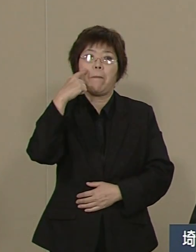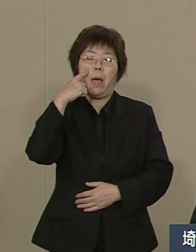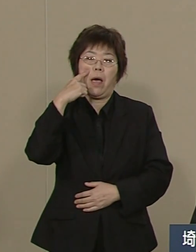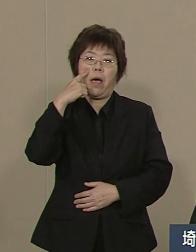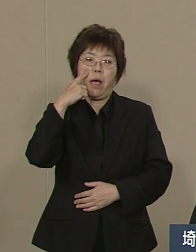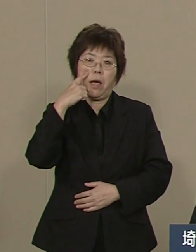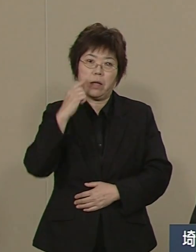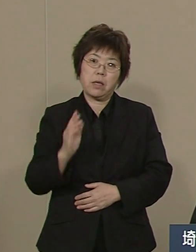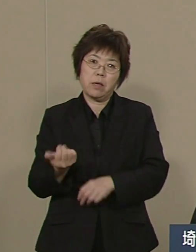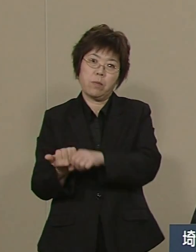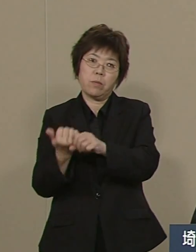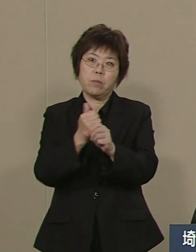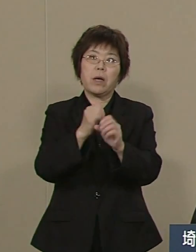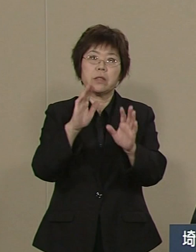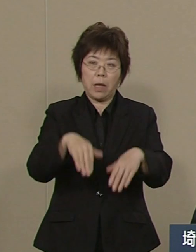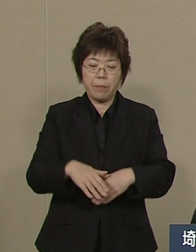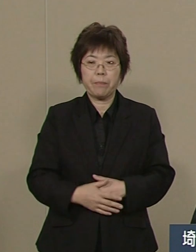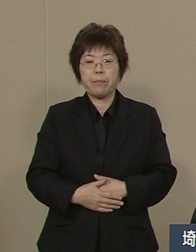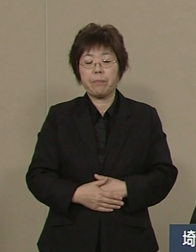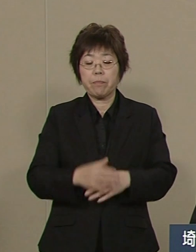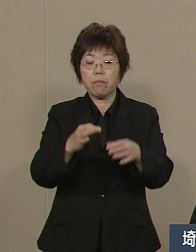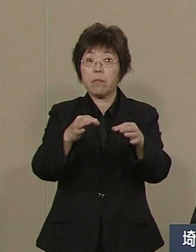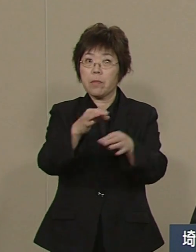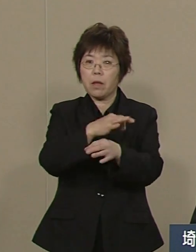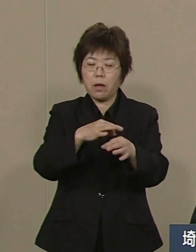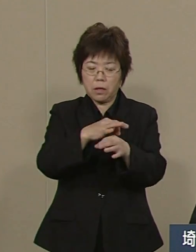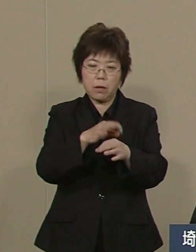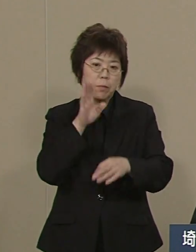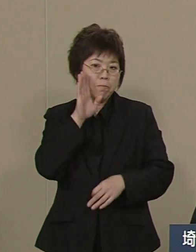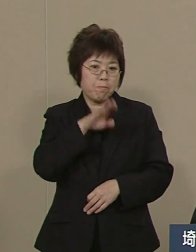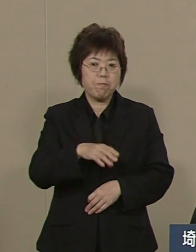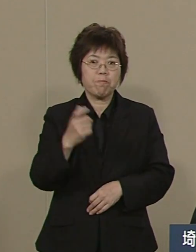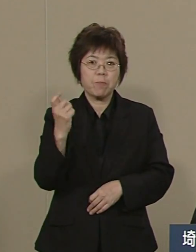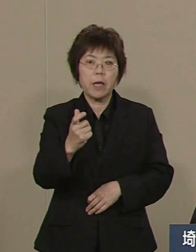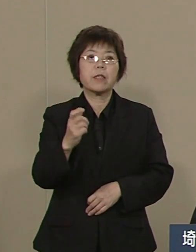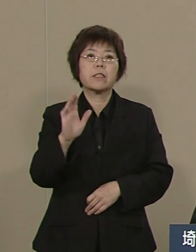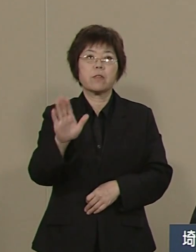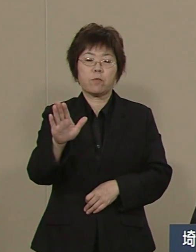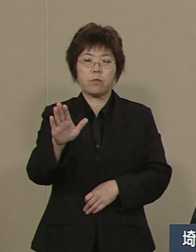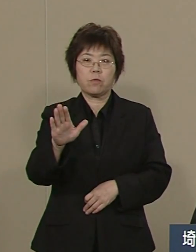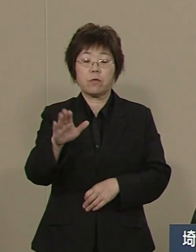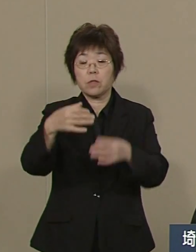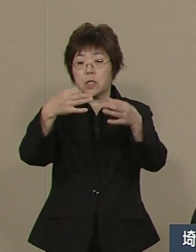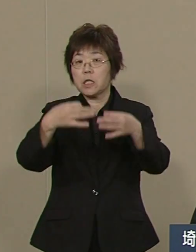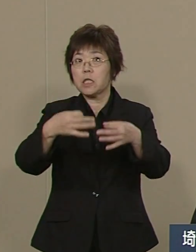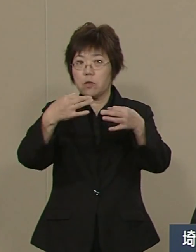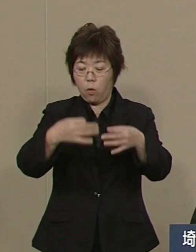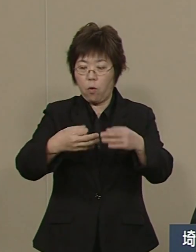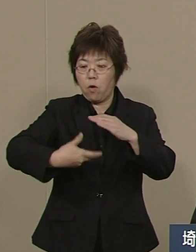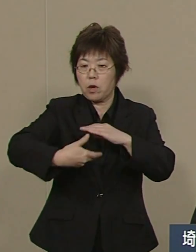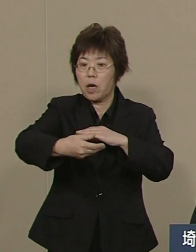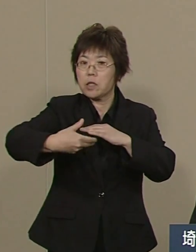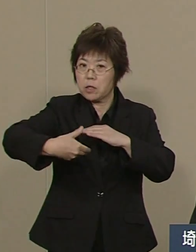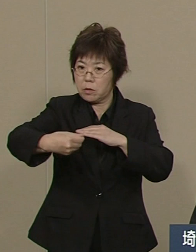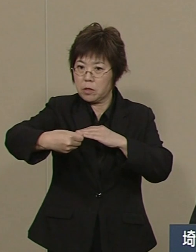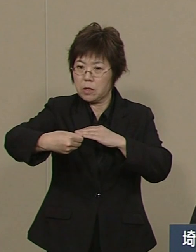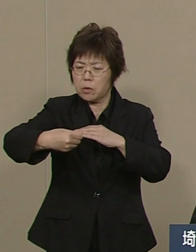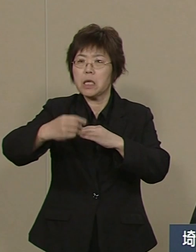埼玉の経済も元気です 銀行の貸出残高は 東京に次いで埼玉は２番目